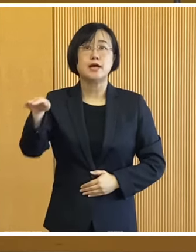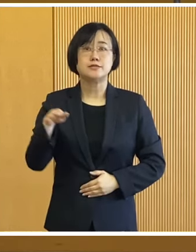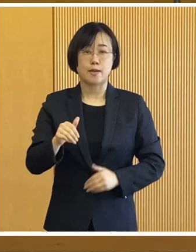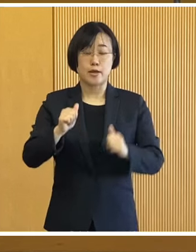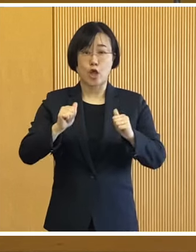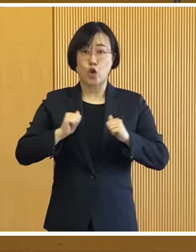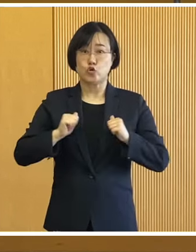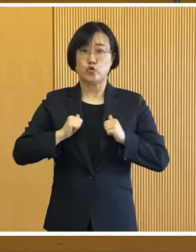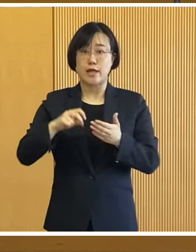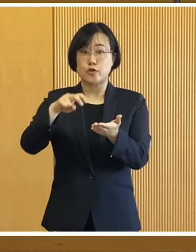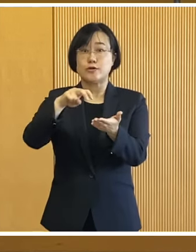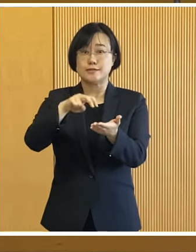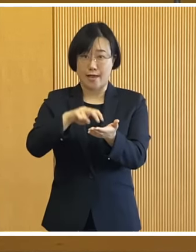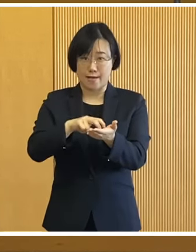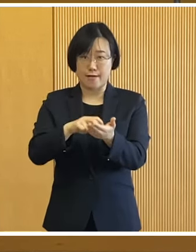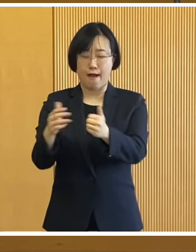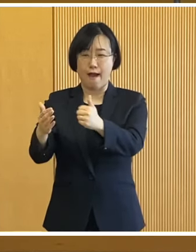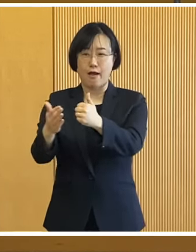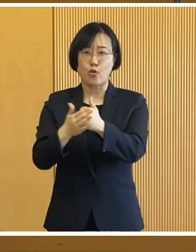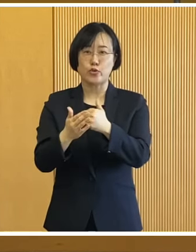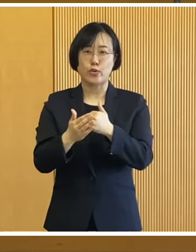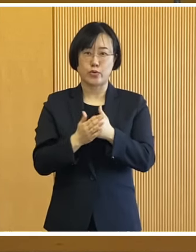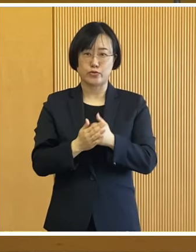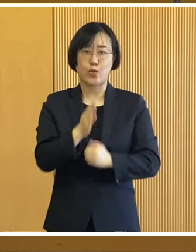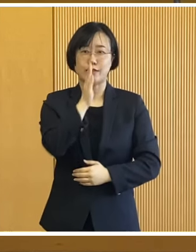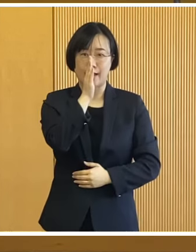皆さんの訓練参加へのご協力を